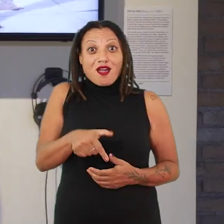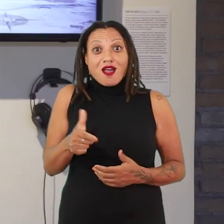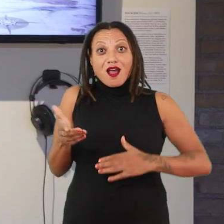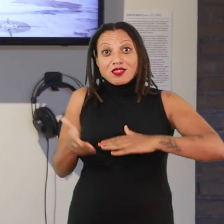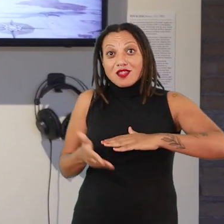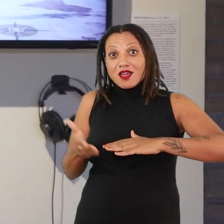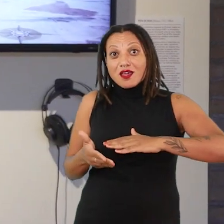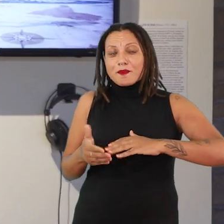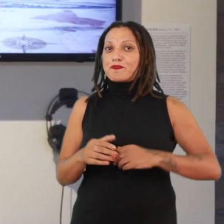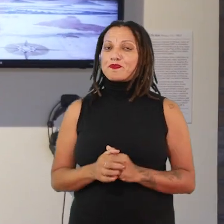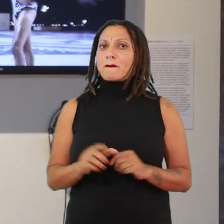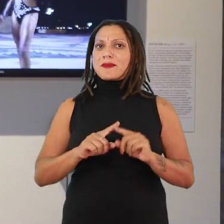mais do que definir o que é uma mulher.